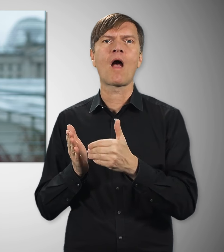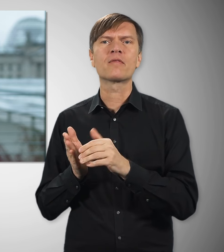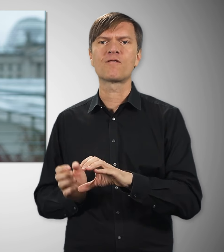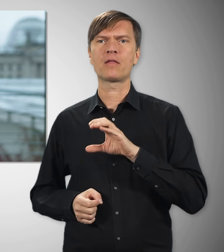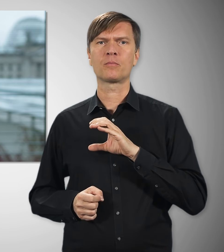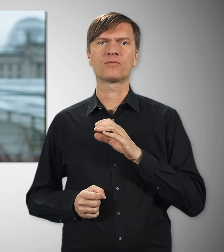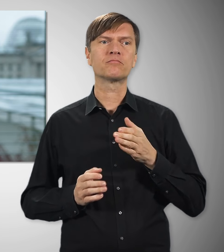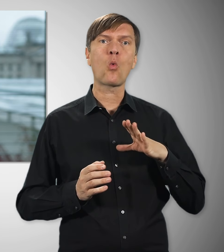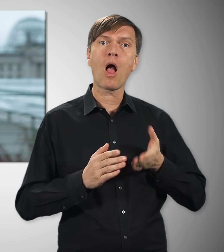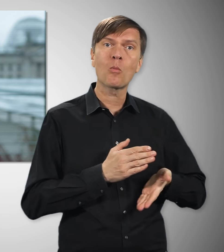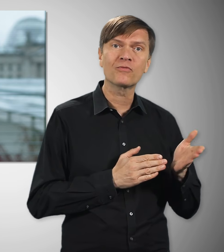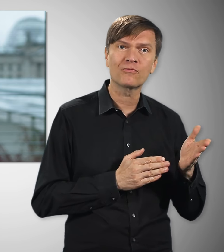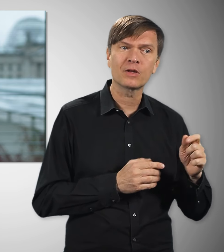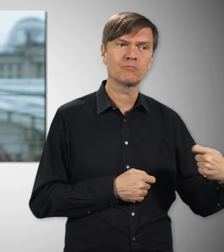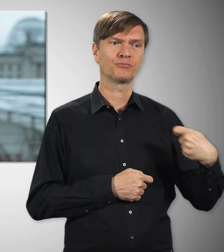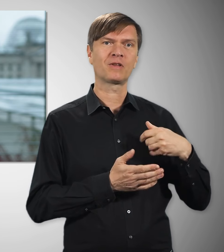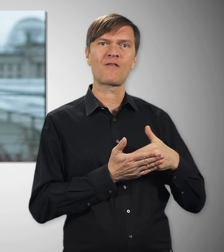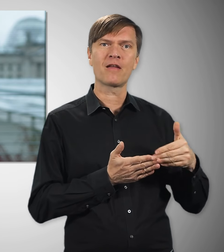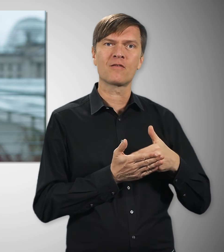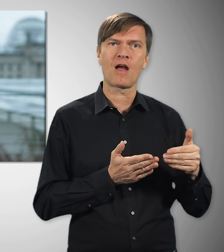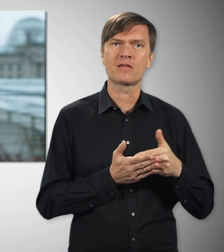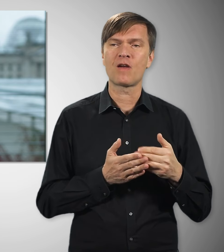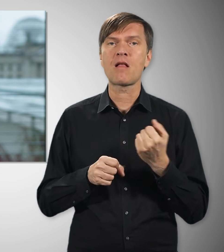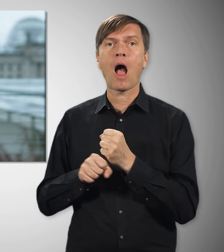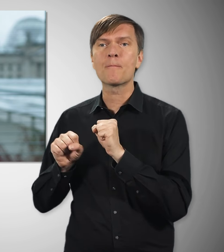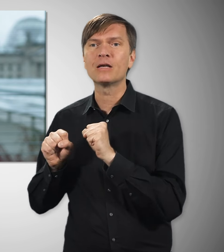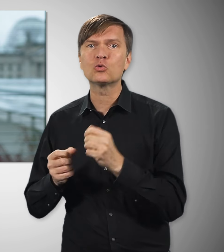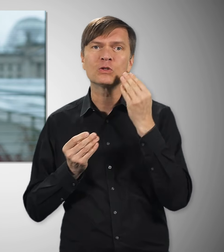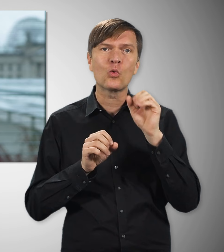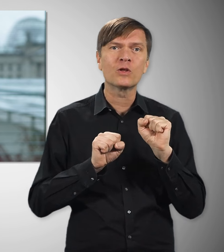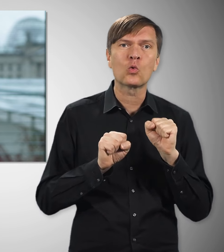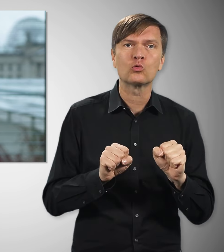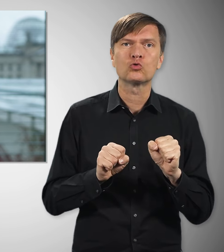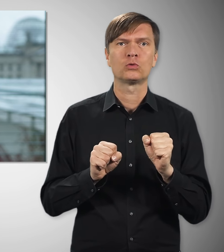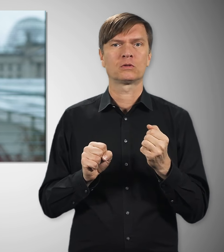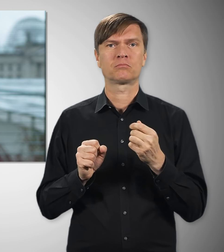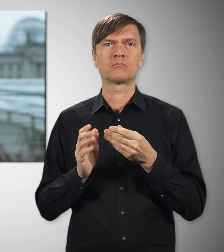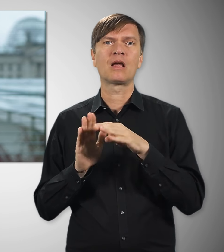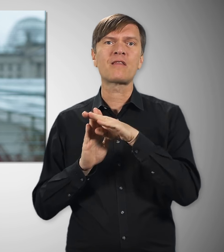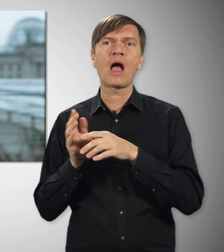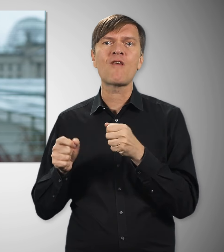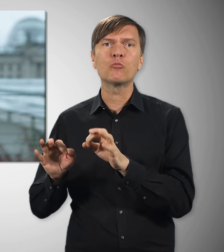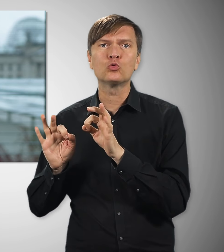Arbeits- und Kündigungsschutz, ordentliche Tarifabschlüsse und steigende Löhne, Mitbestimmung in Betrieben und Unternehmen –